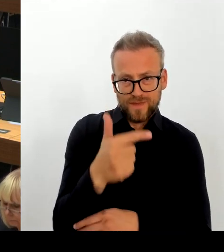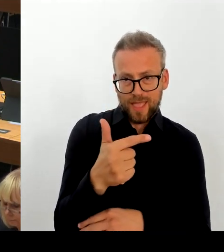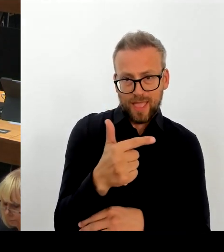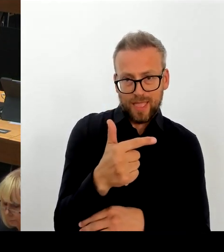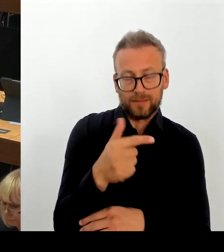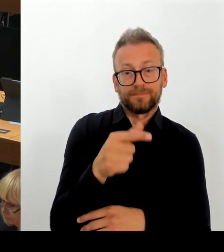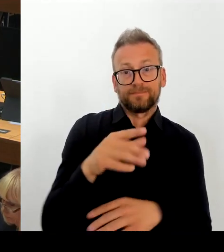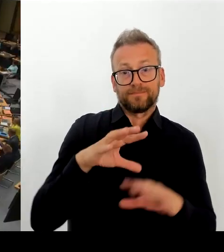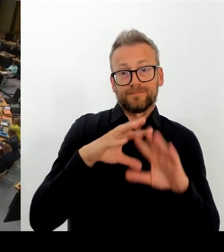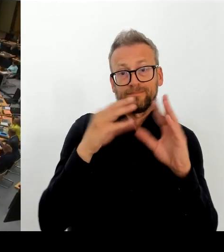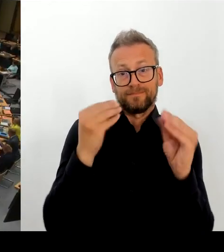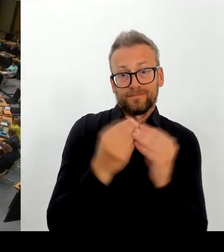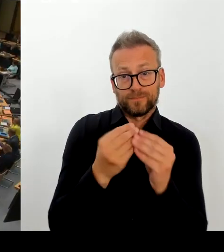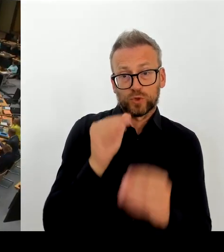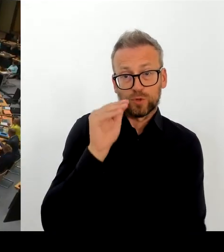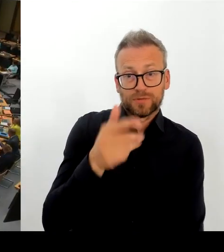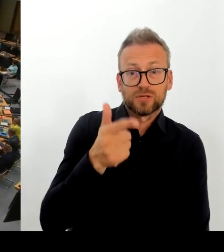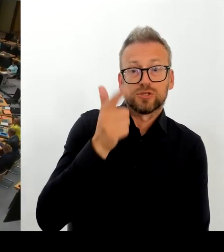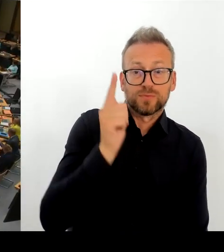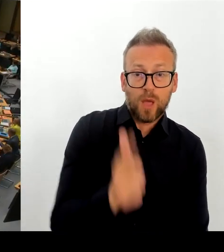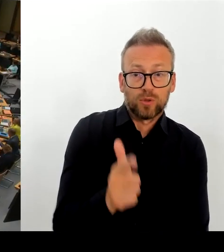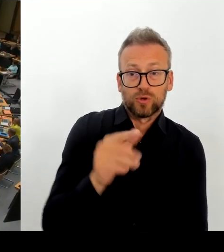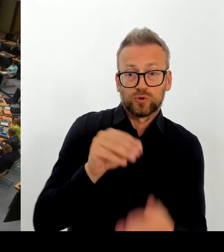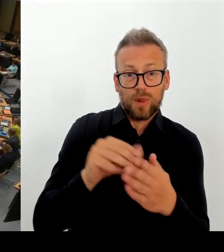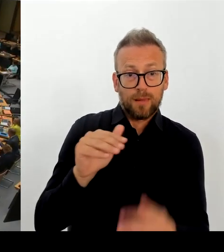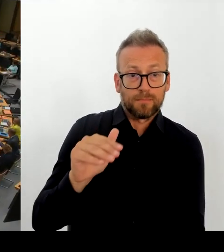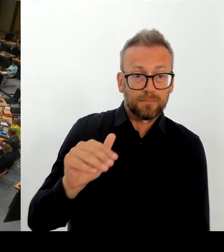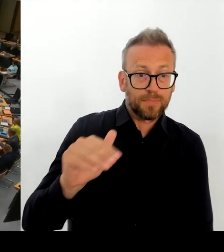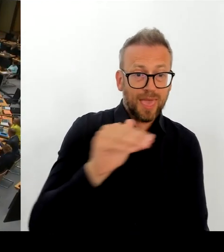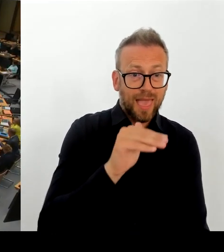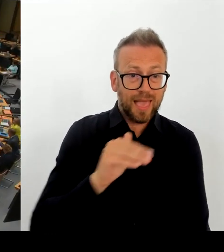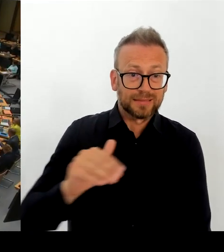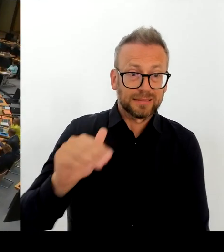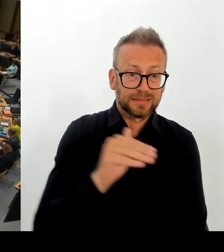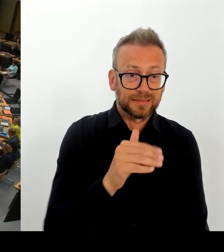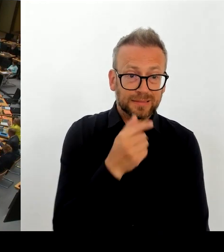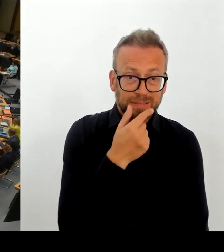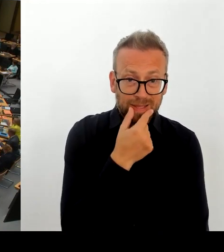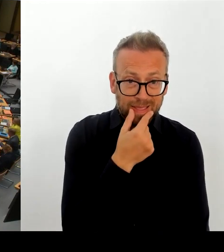(Rednerwechsel) Vielen Dank Frau Senatorin. Dann geht die zweite Nachfrage an den Kollegen Schlüsselburg. Bitte schön.